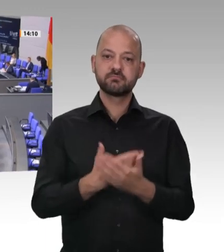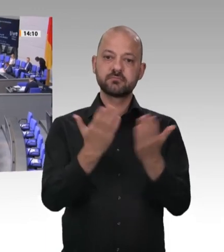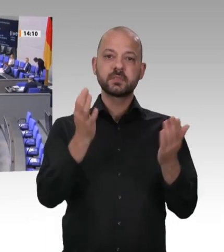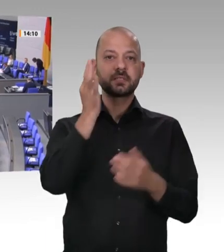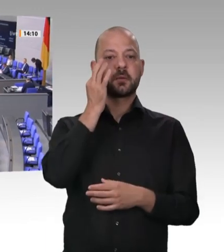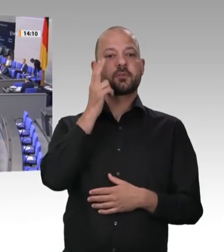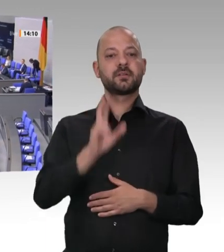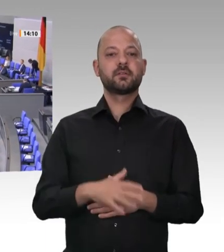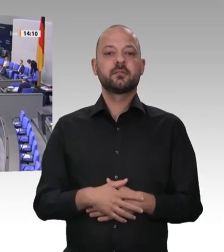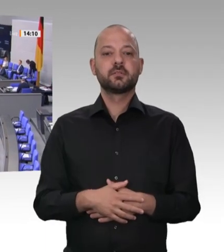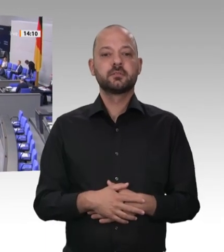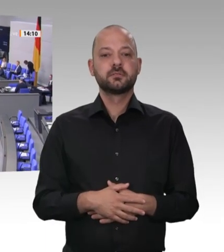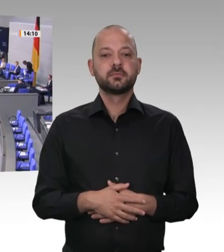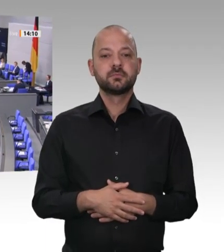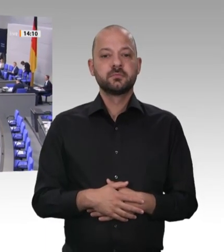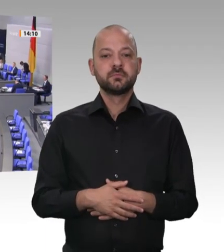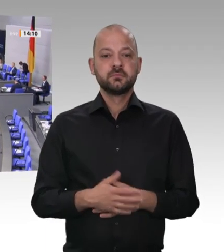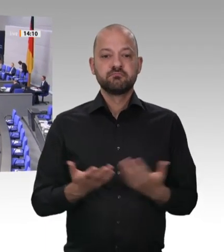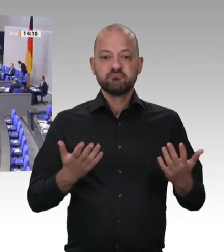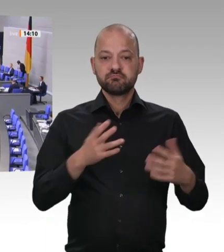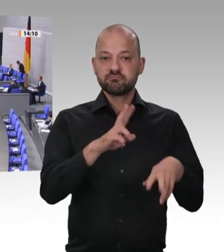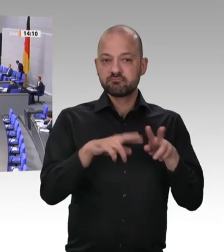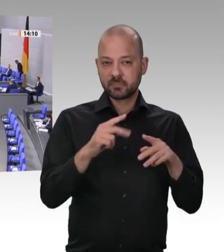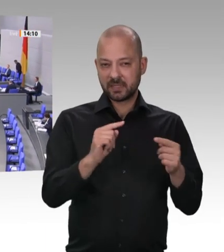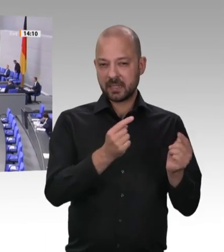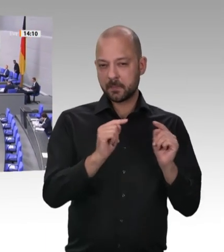Brennglas für den Blick auf unsere Gesellschaft: Wir sehen im Guten, was los ist;